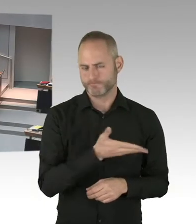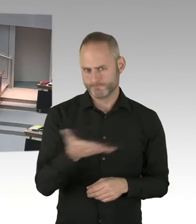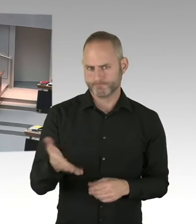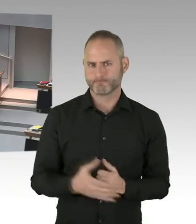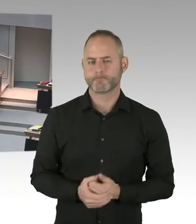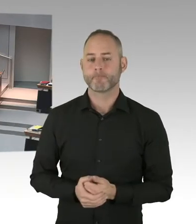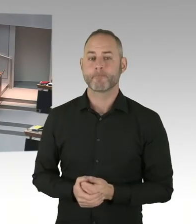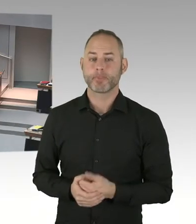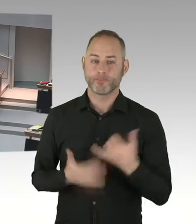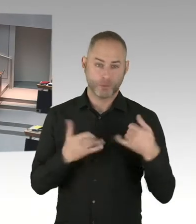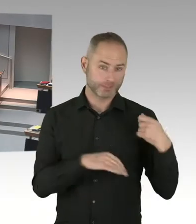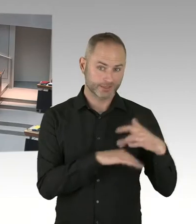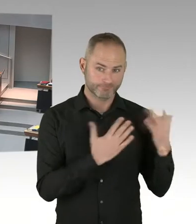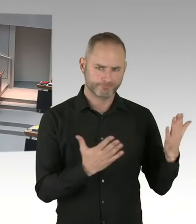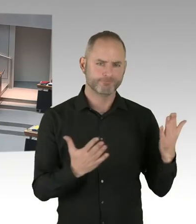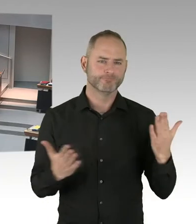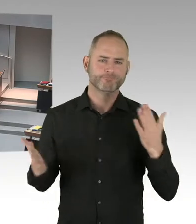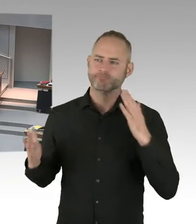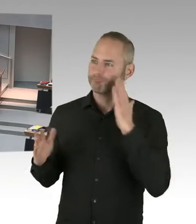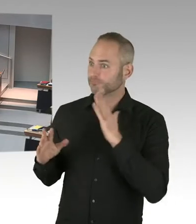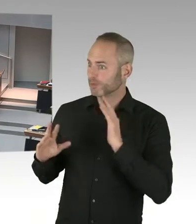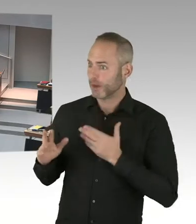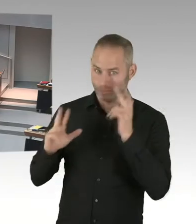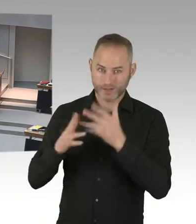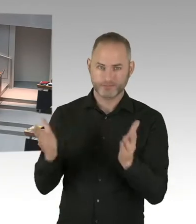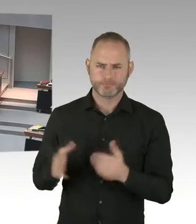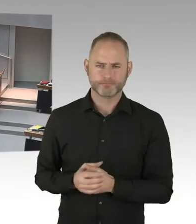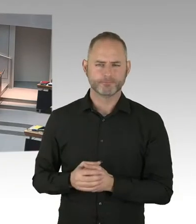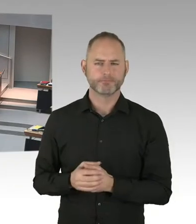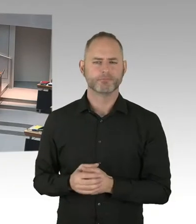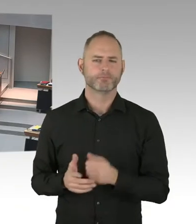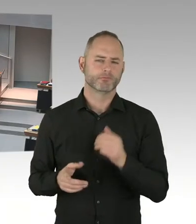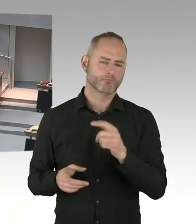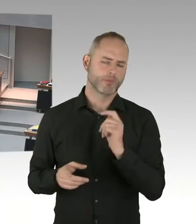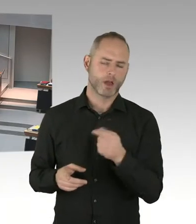Das ist keine Berliner Regelung, sondern eine bundesweite Regelung. Weil es sich letztlich bei Weihnachtsmärkten